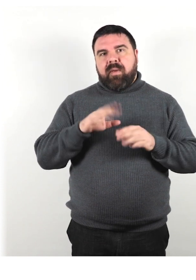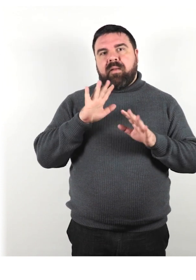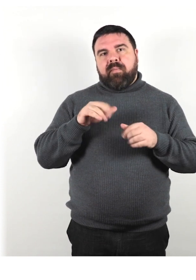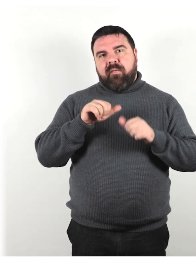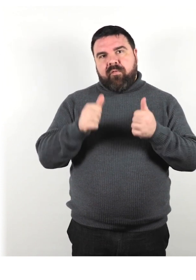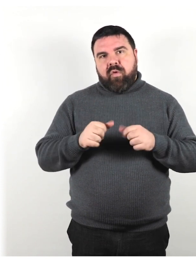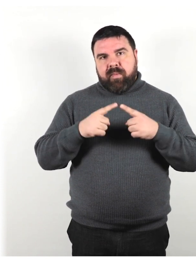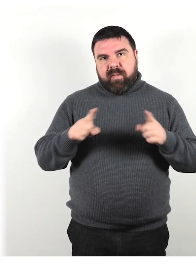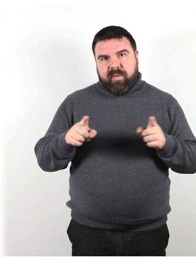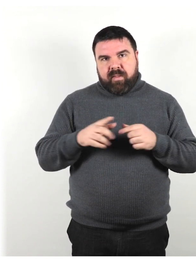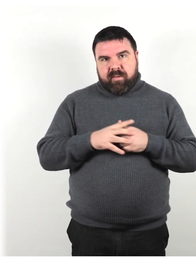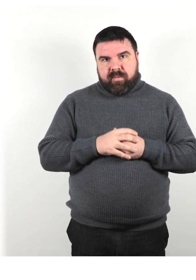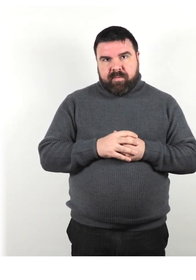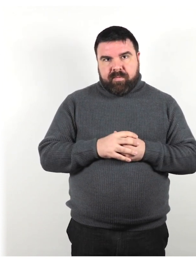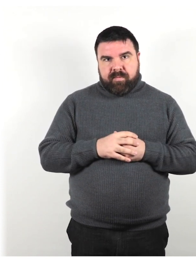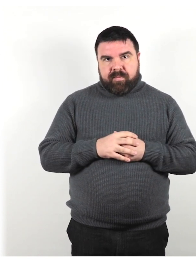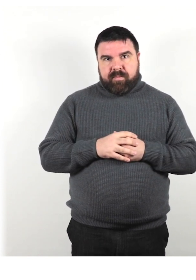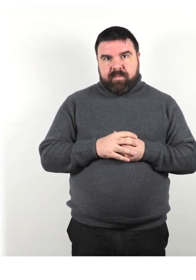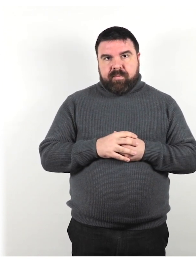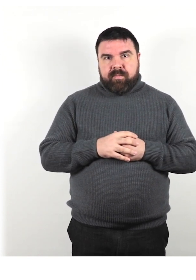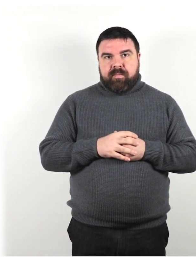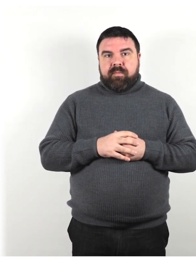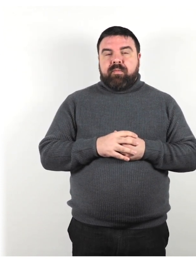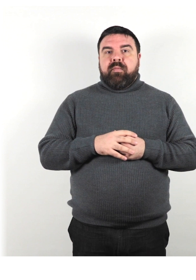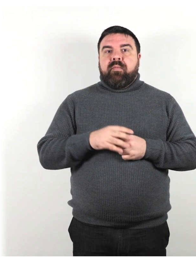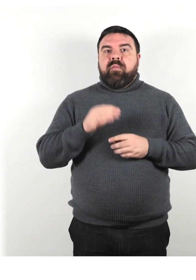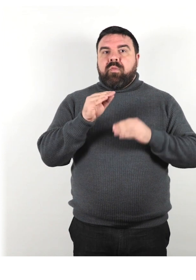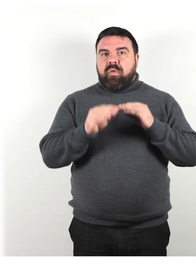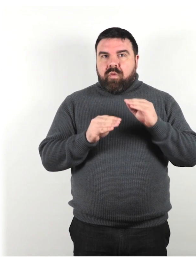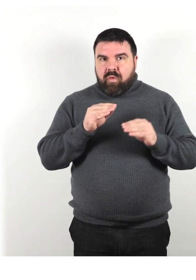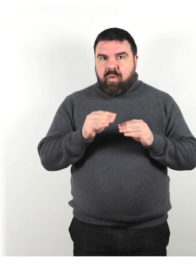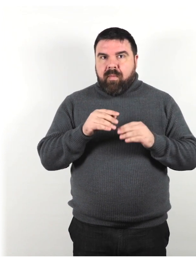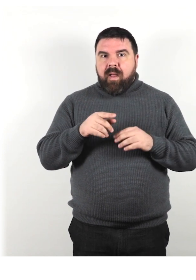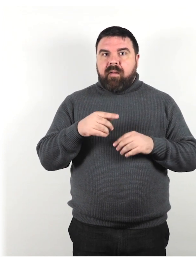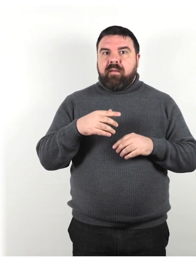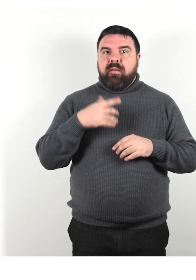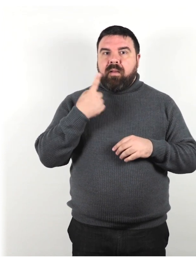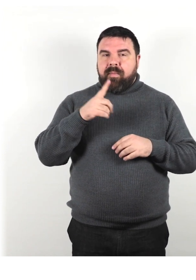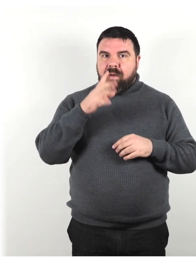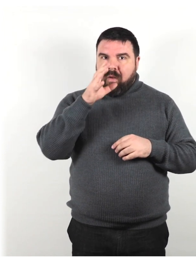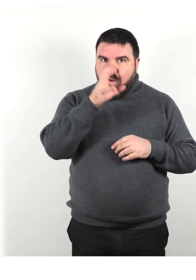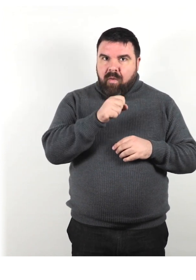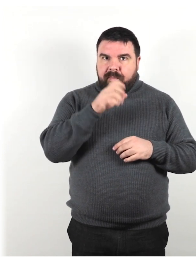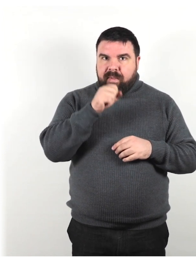Fai ulteriori domande e riassumi la tua comprensione della conversazione per verificare se hai capito.